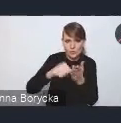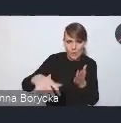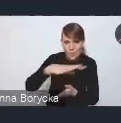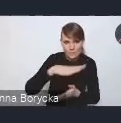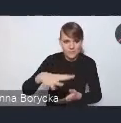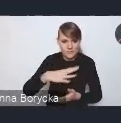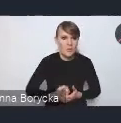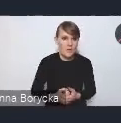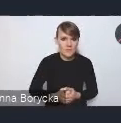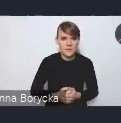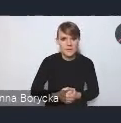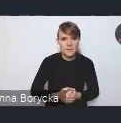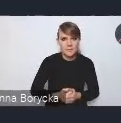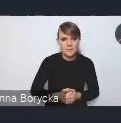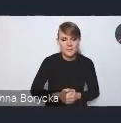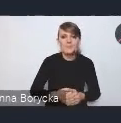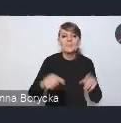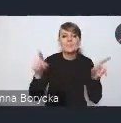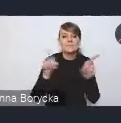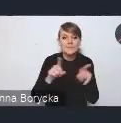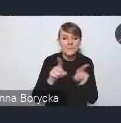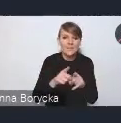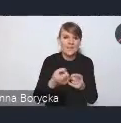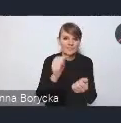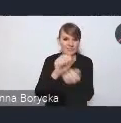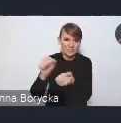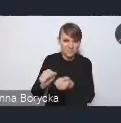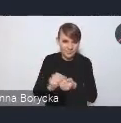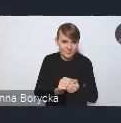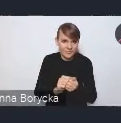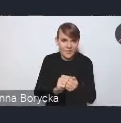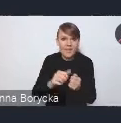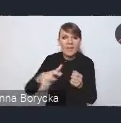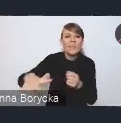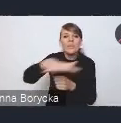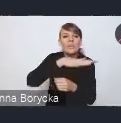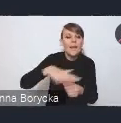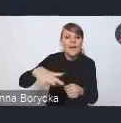Również te efekty degradacji terenów miejskich powodują to,